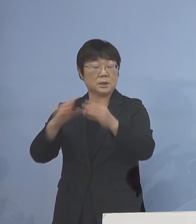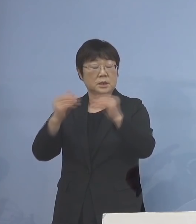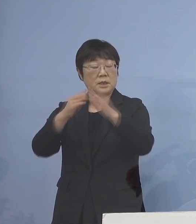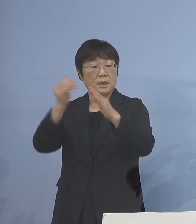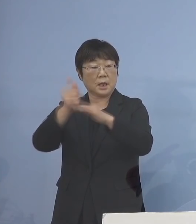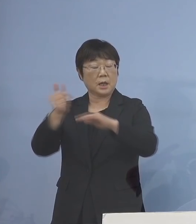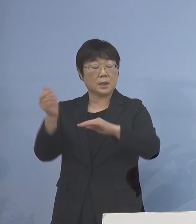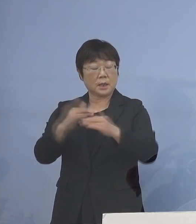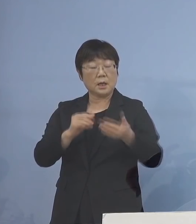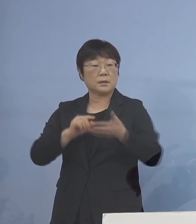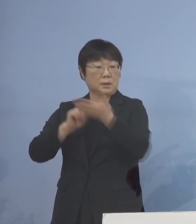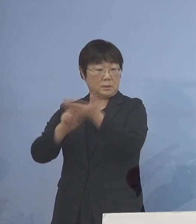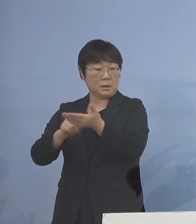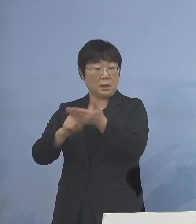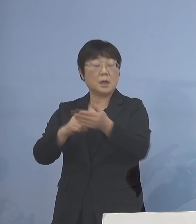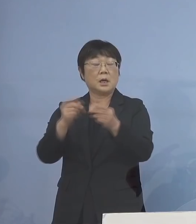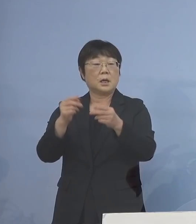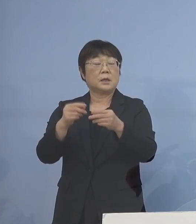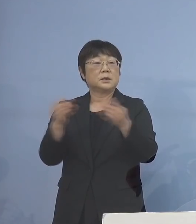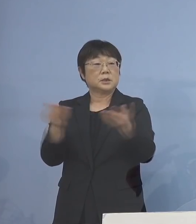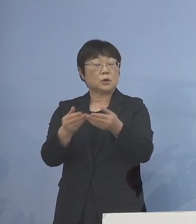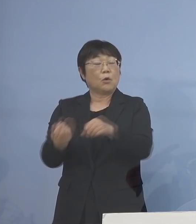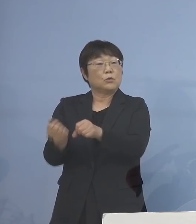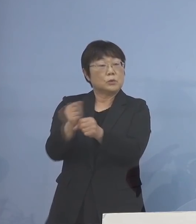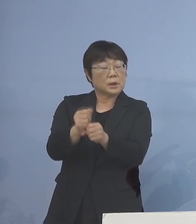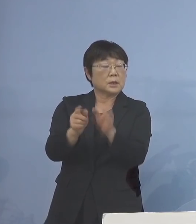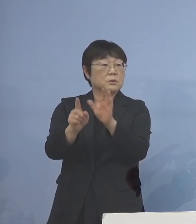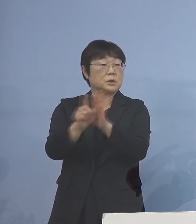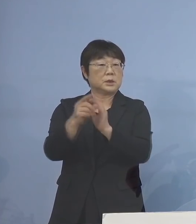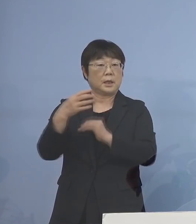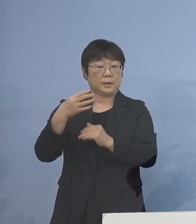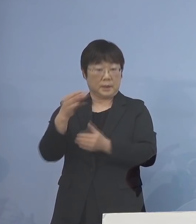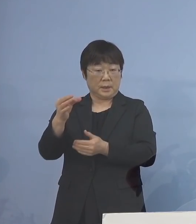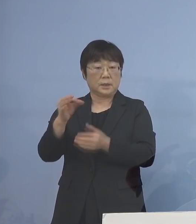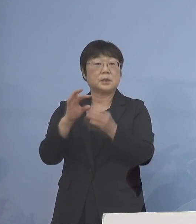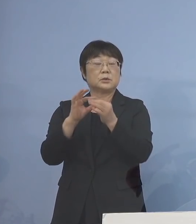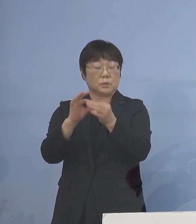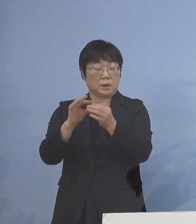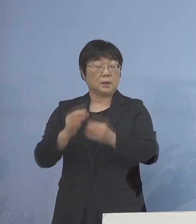出来上がった 事業復活支援金についてであります